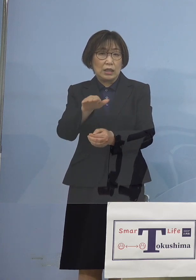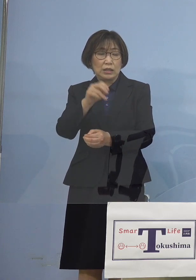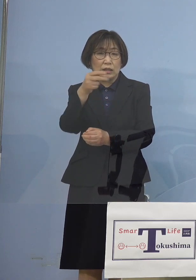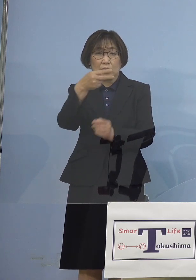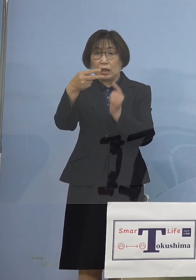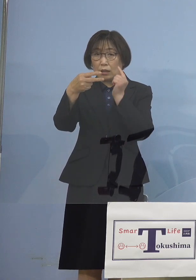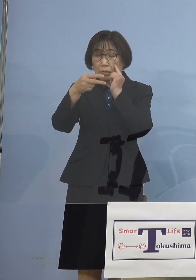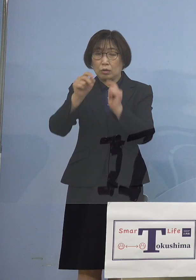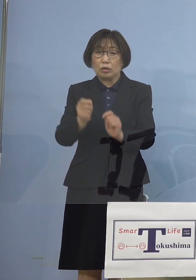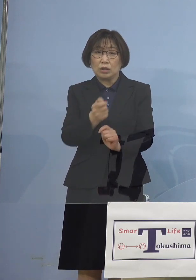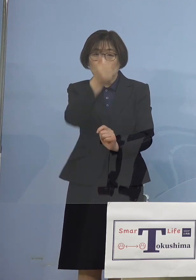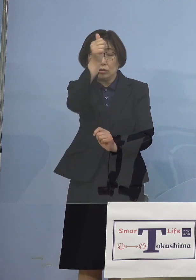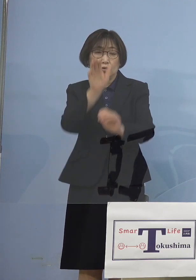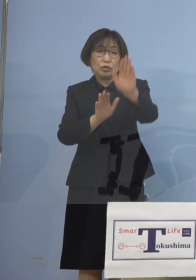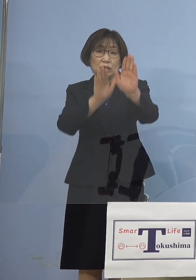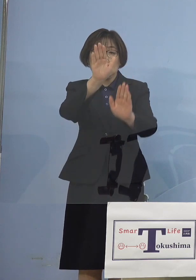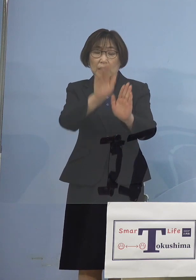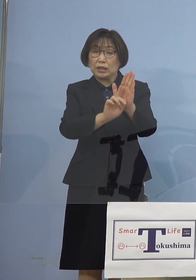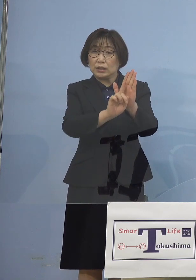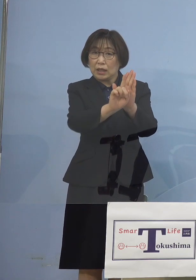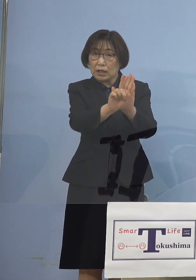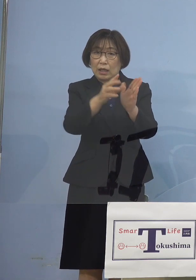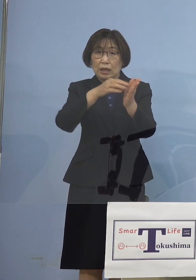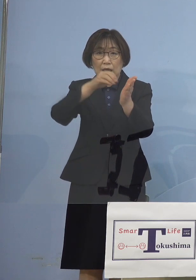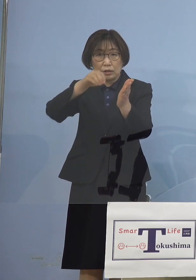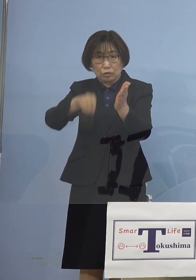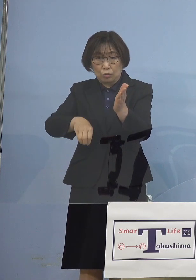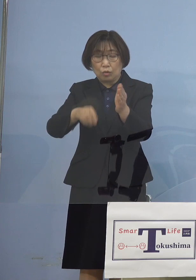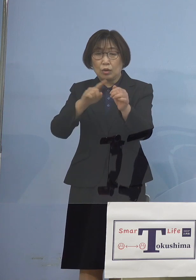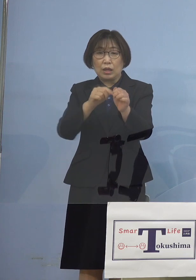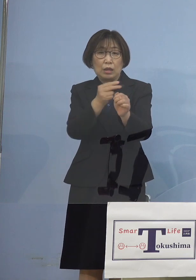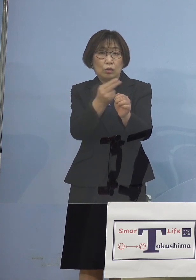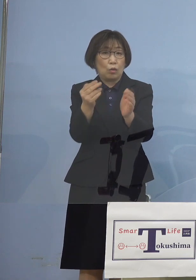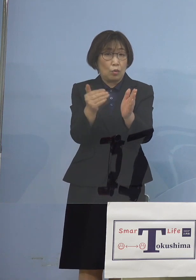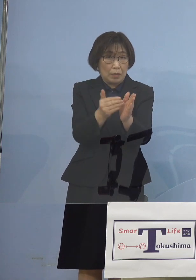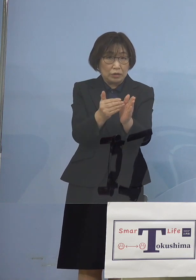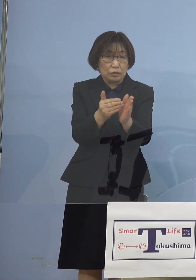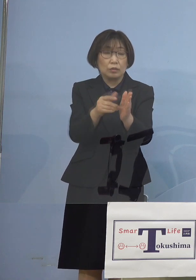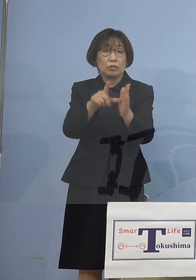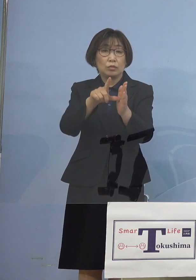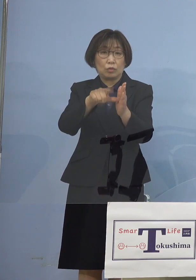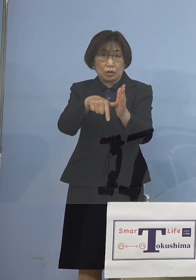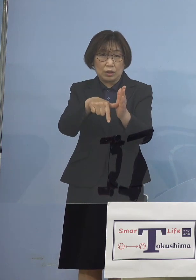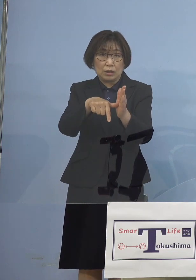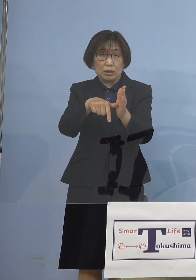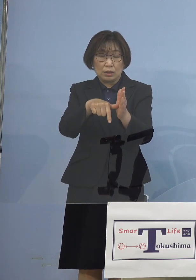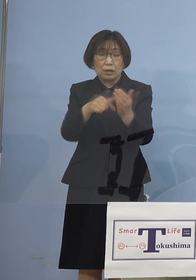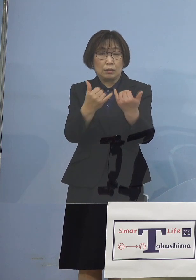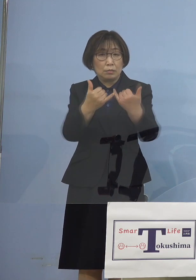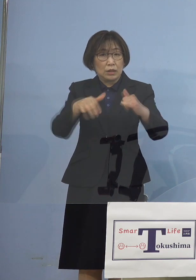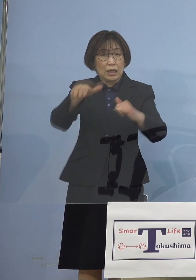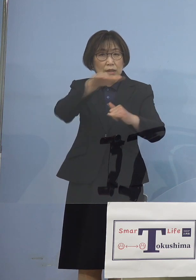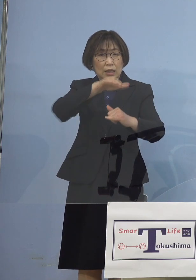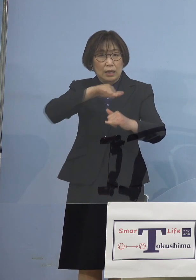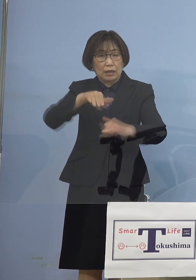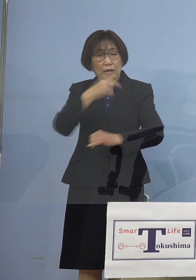これが解除となる しかも年度末 多くの皆さん方が やれやれということで行き交う